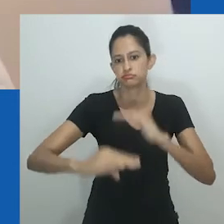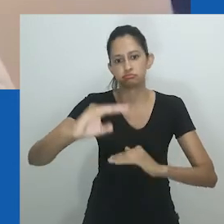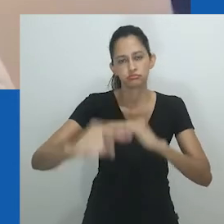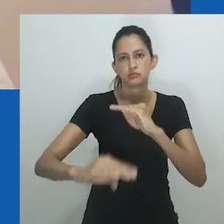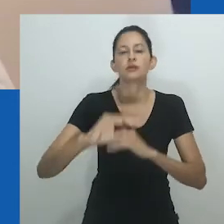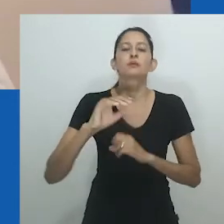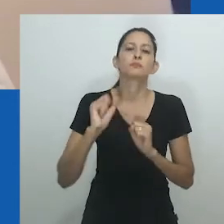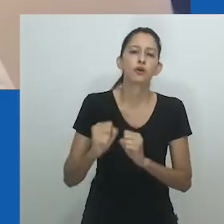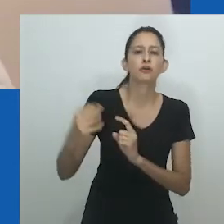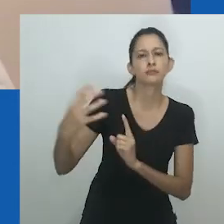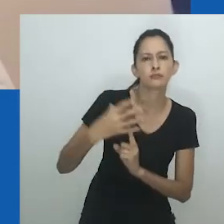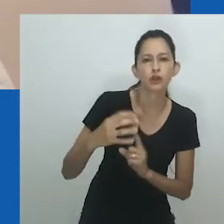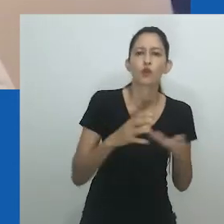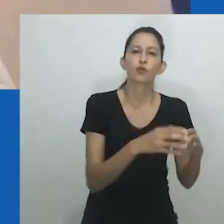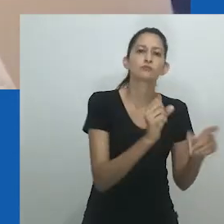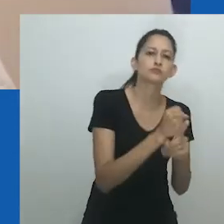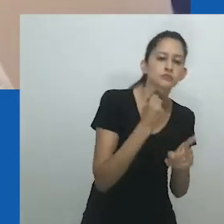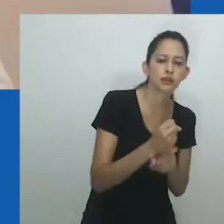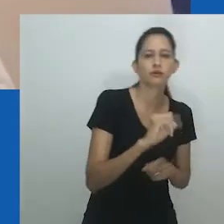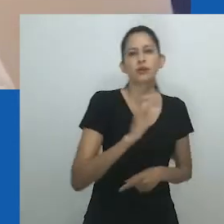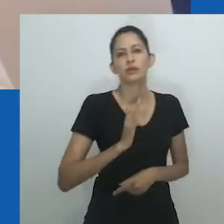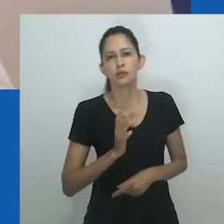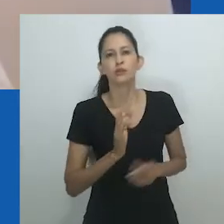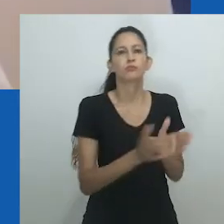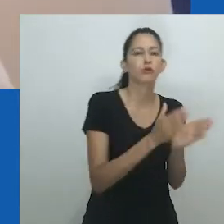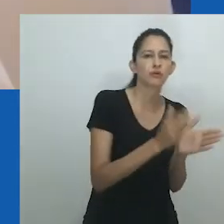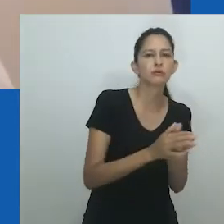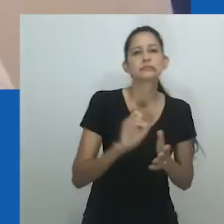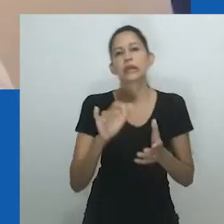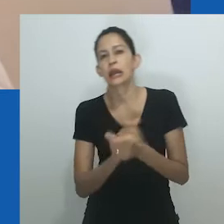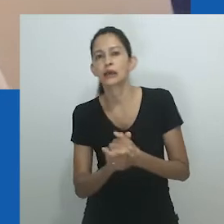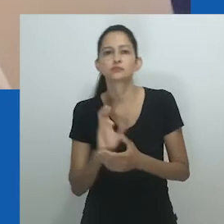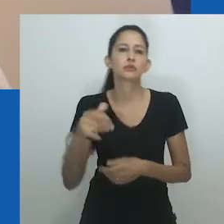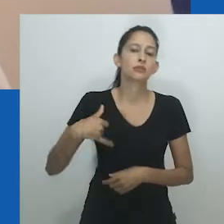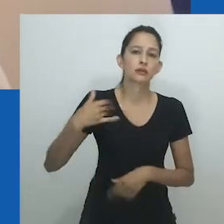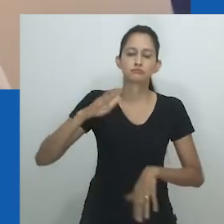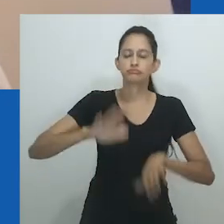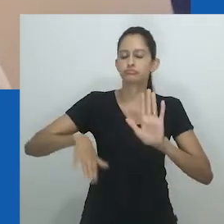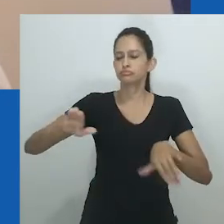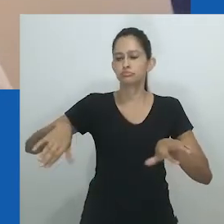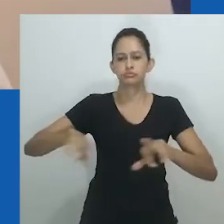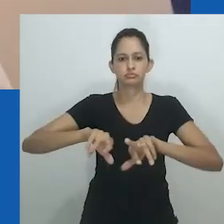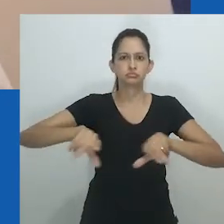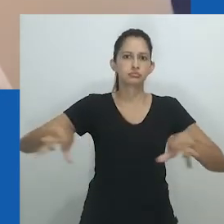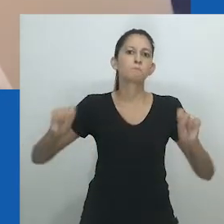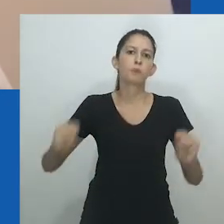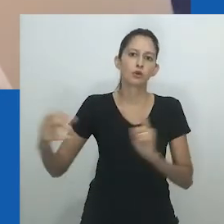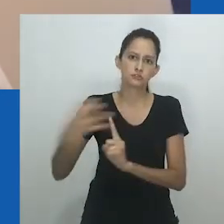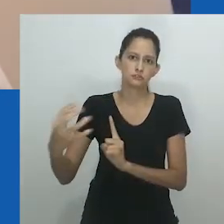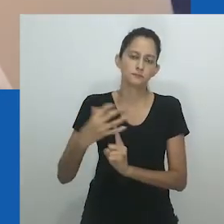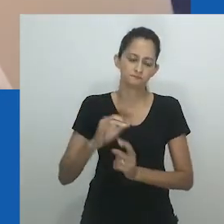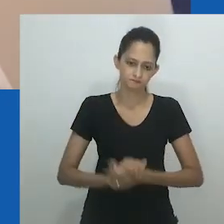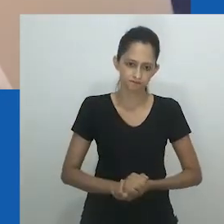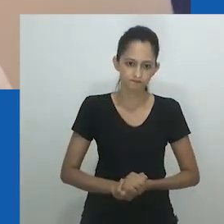As vidas das mulheres, como de todas as pessoas, não são estáticas, mudam com o tempo e são afetadas por vários fatores,